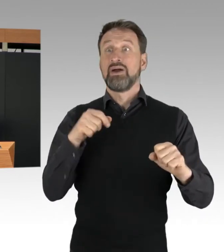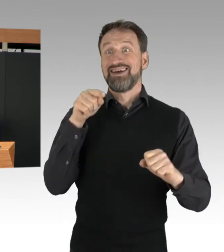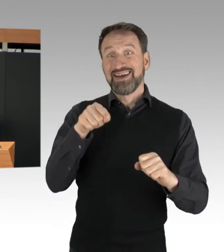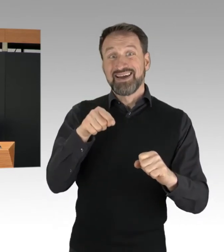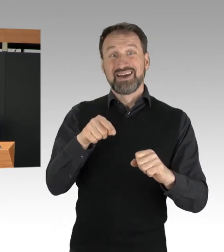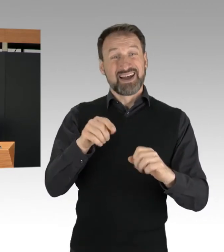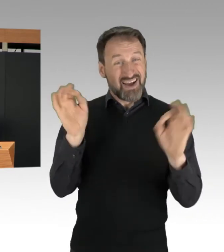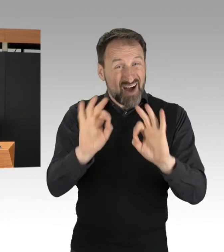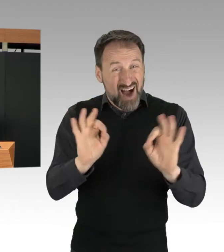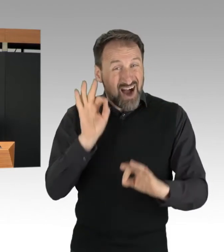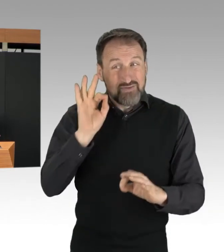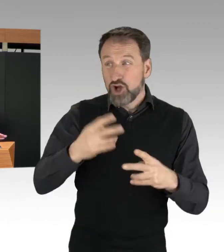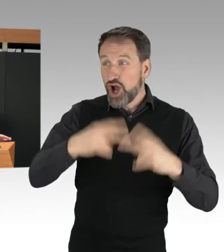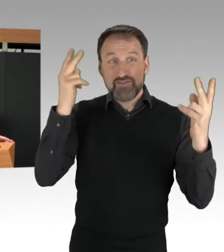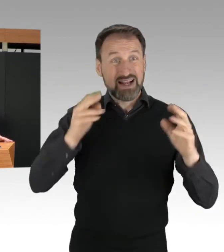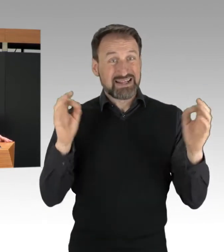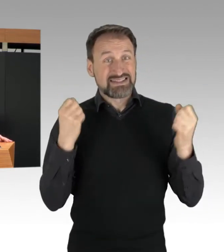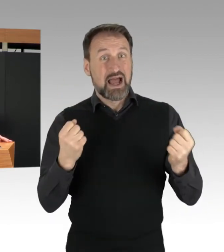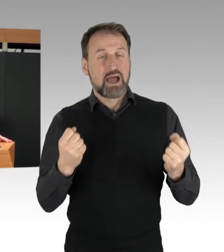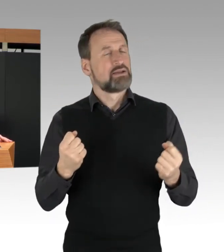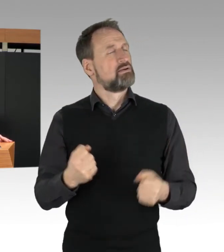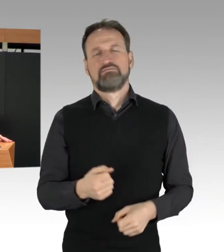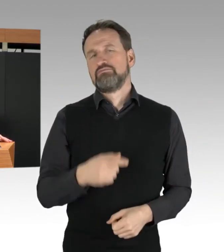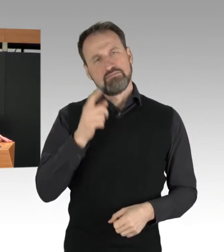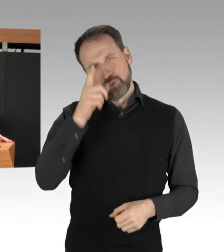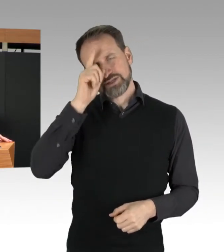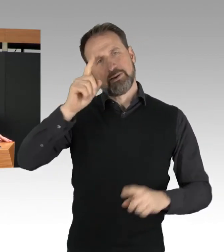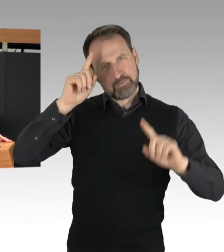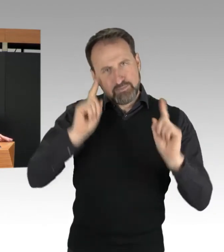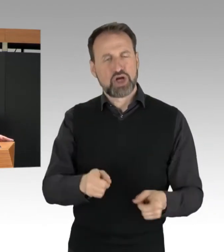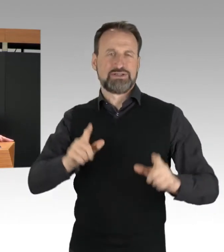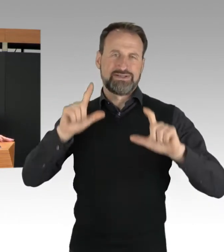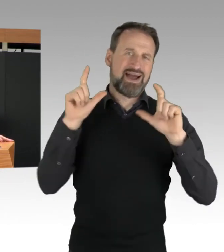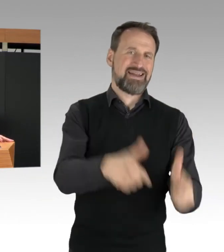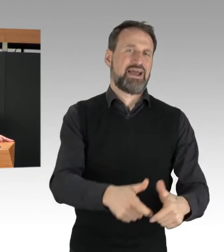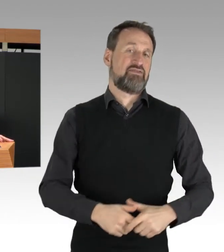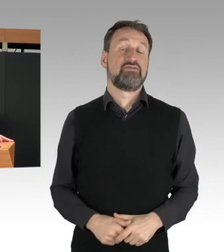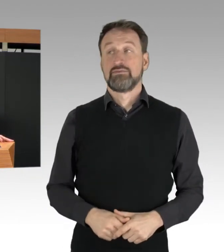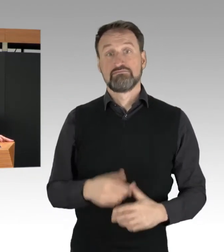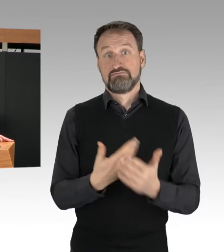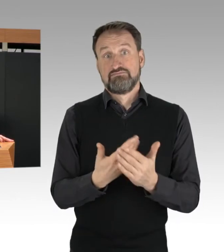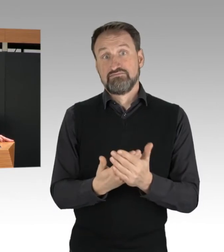Die Polizei hat eine Reihe von Personen festgestellt, die aufgrund der Aktionen